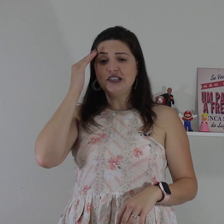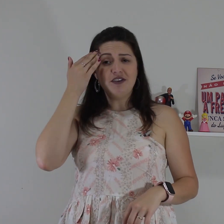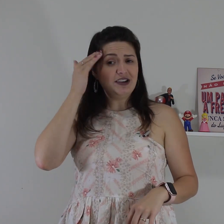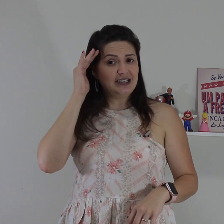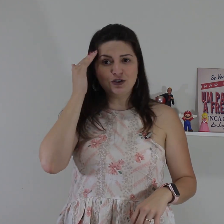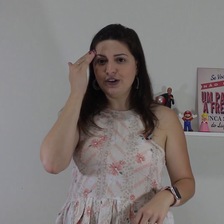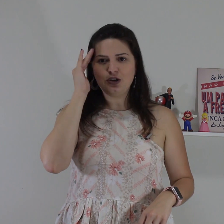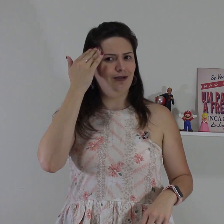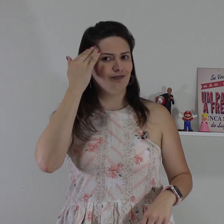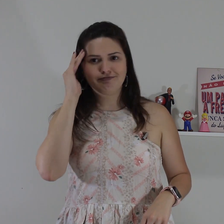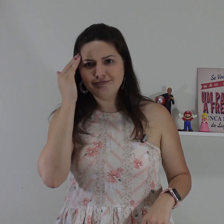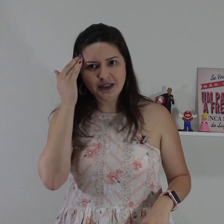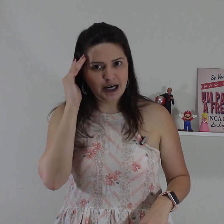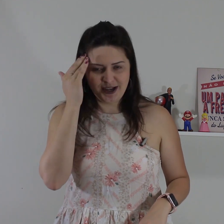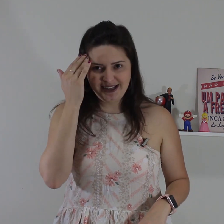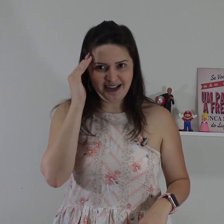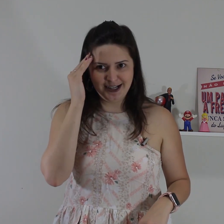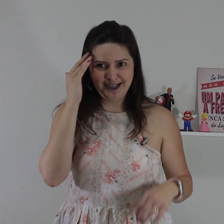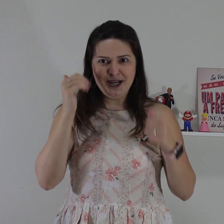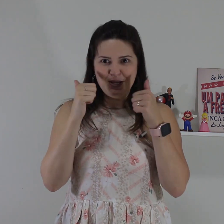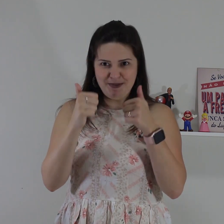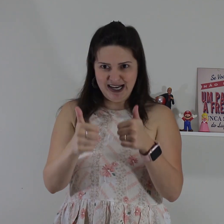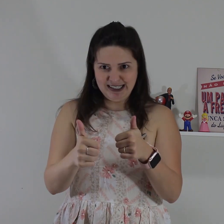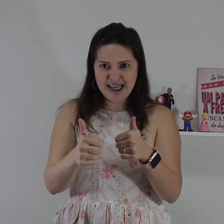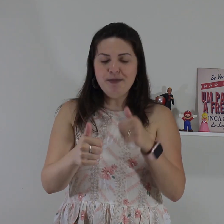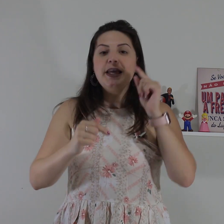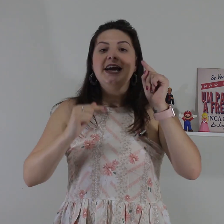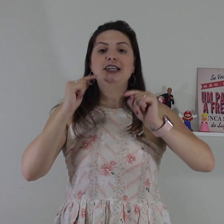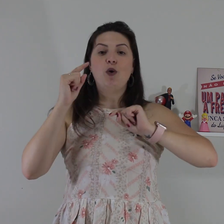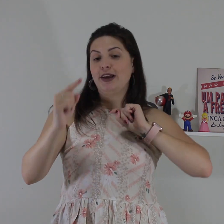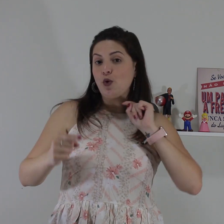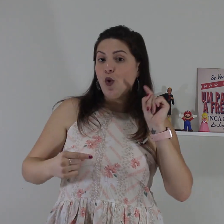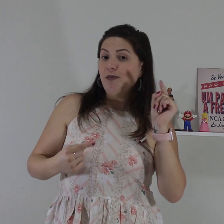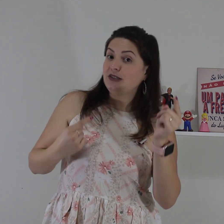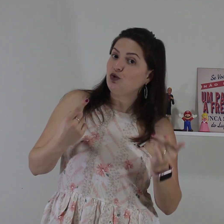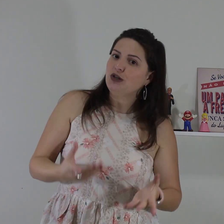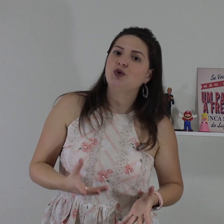situação você vai fazer isso daqui ó não entender, belezinha? então em algumas